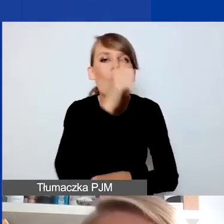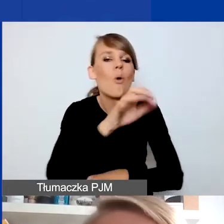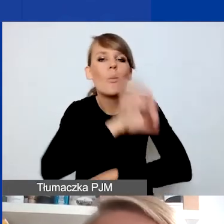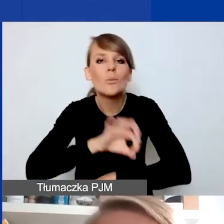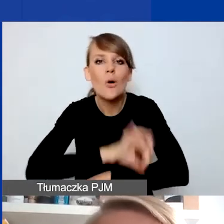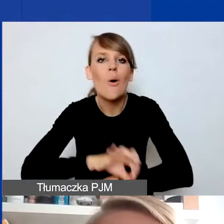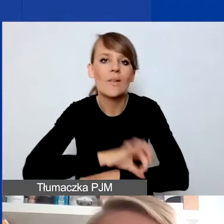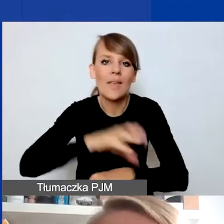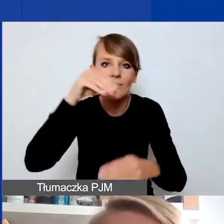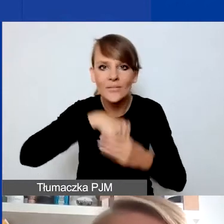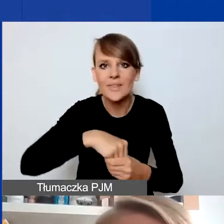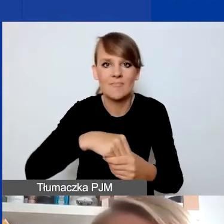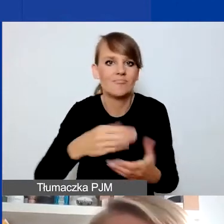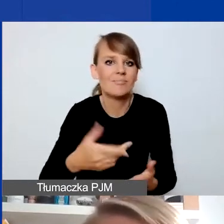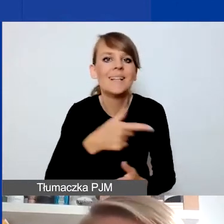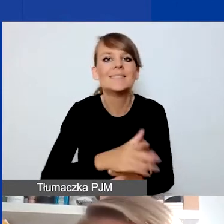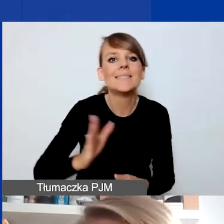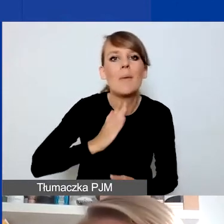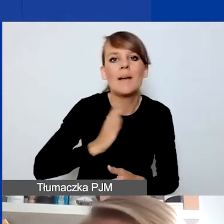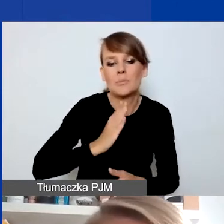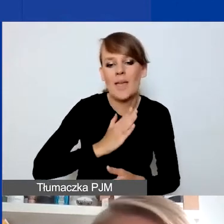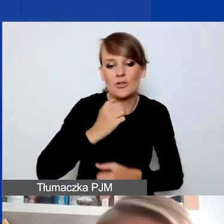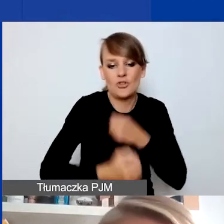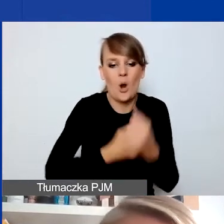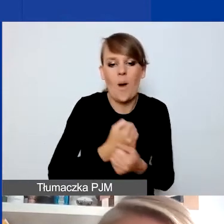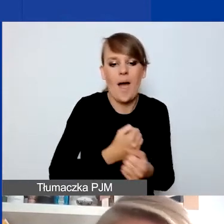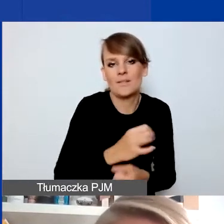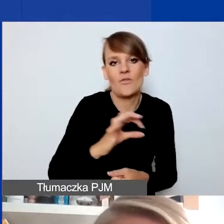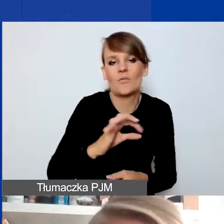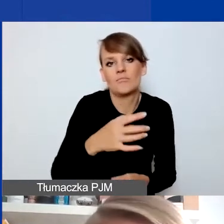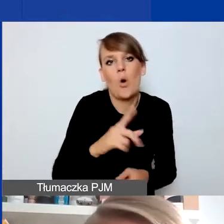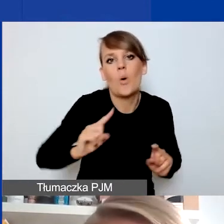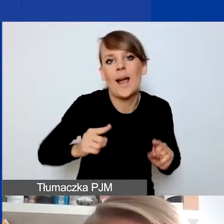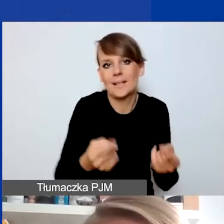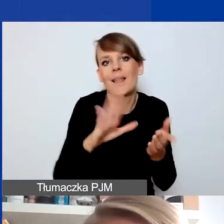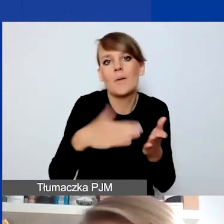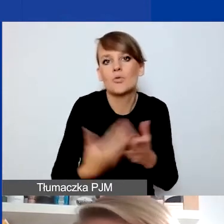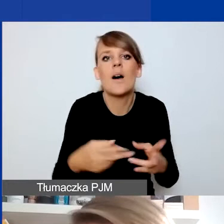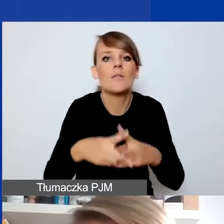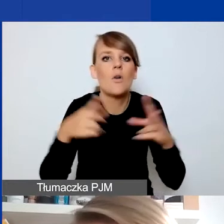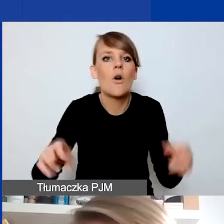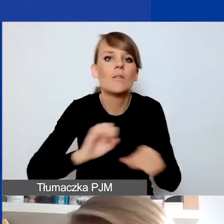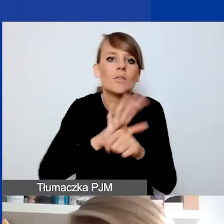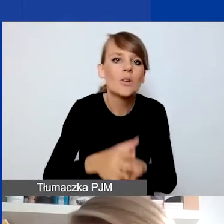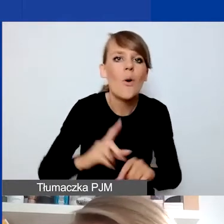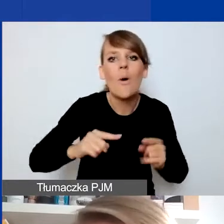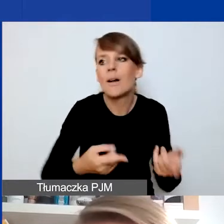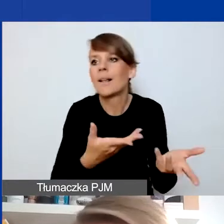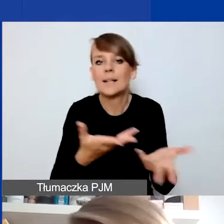z zabezpieczeniem funkcjonowania organizacji, która np. w czasie COVID-u straciła źródła dofinansowania.